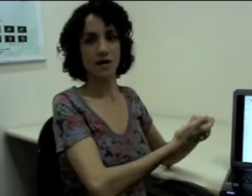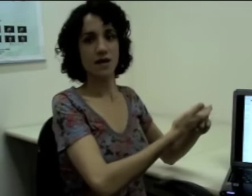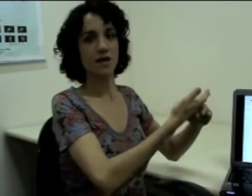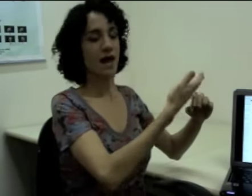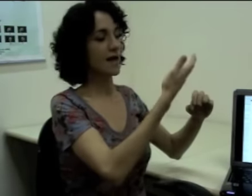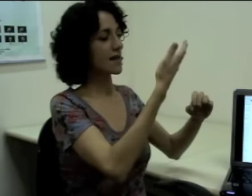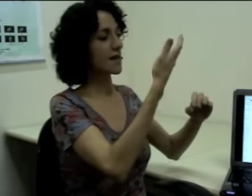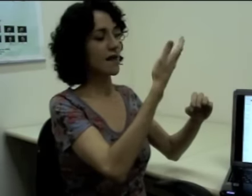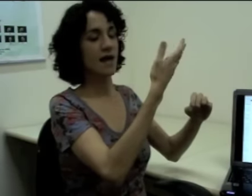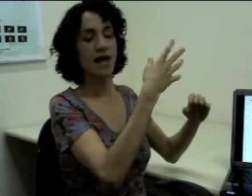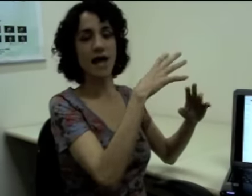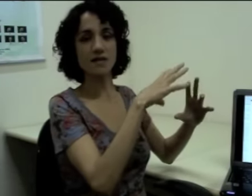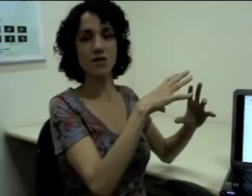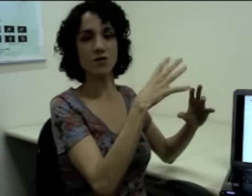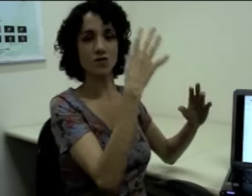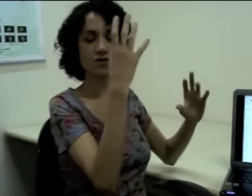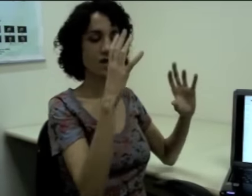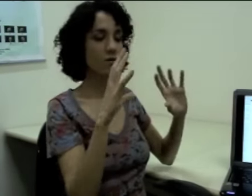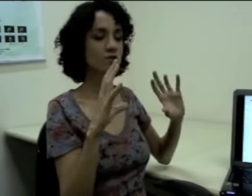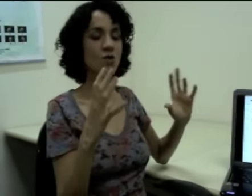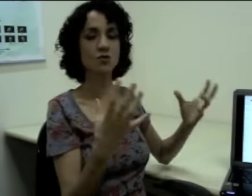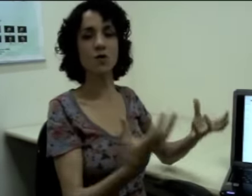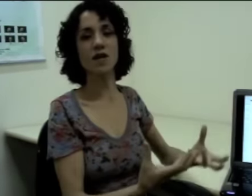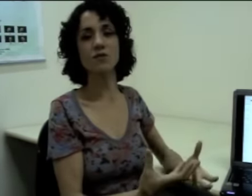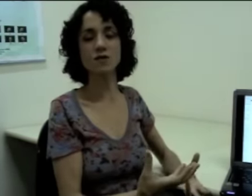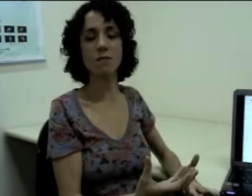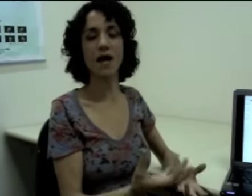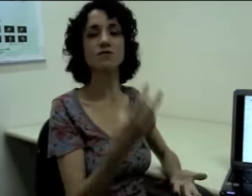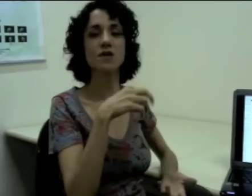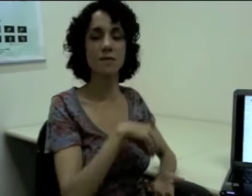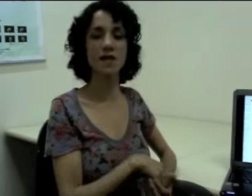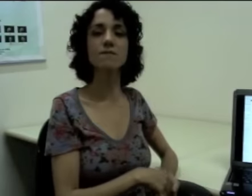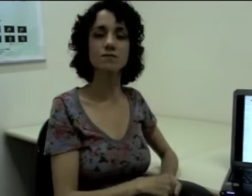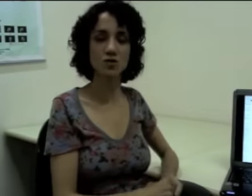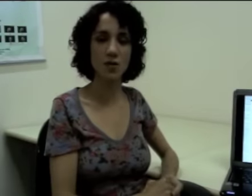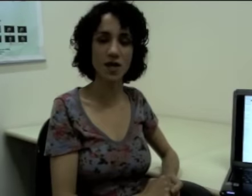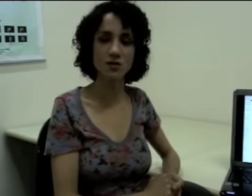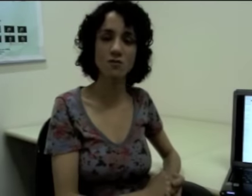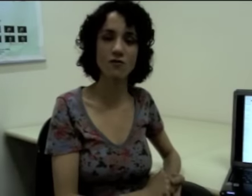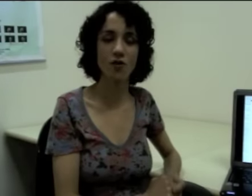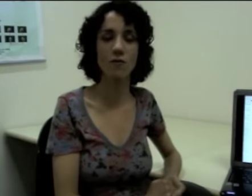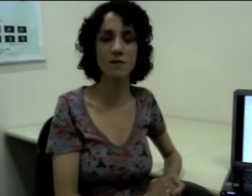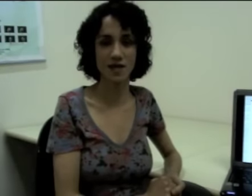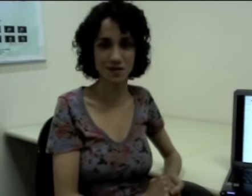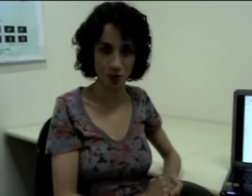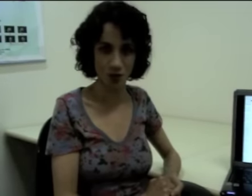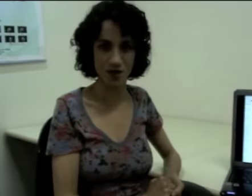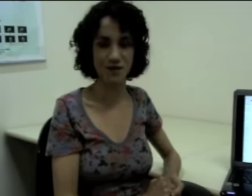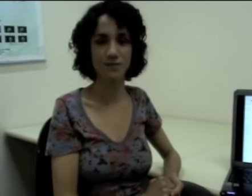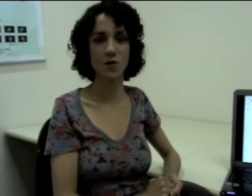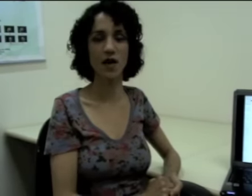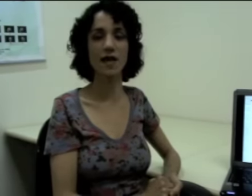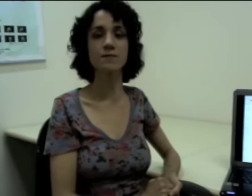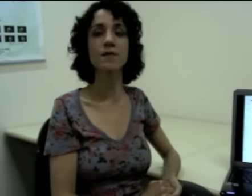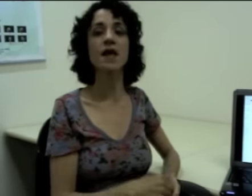E aí essa construção eu estou explorando o espaço também, porém de uma forma mais icônica, ok?